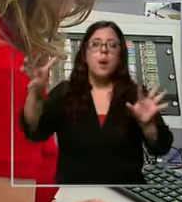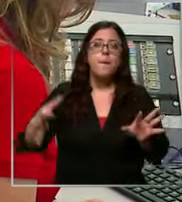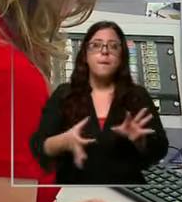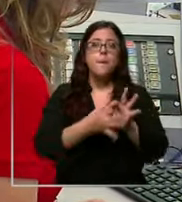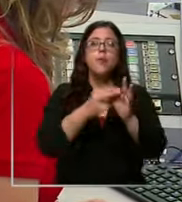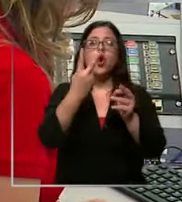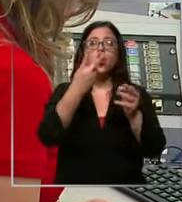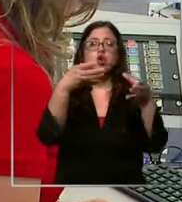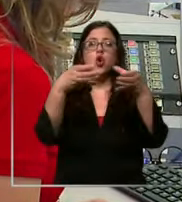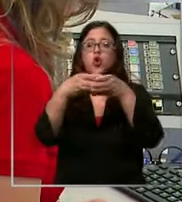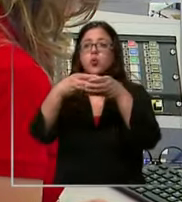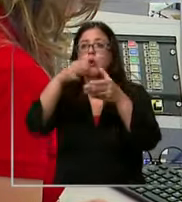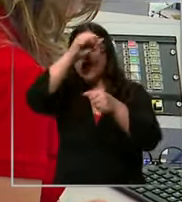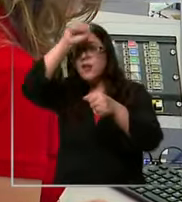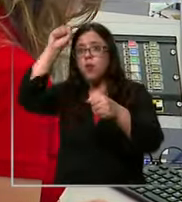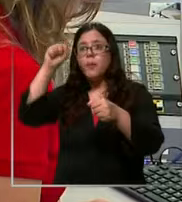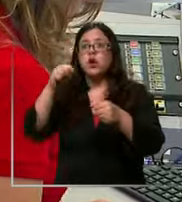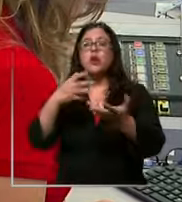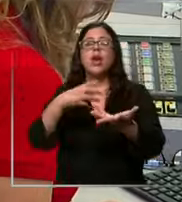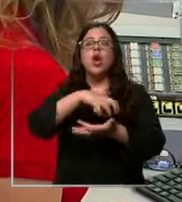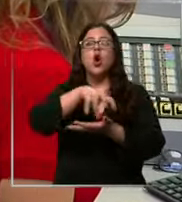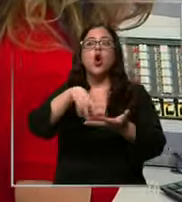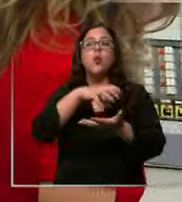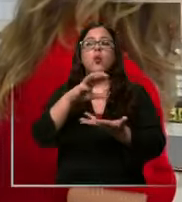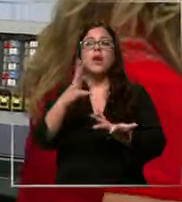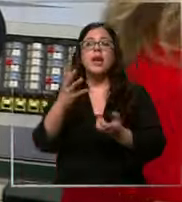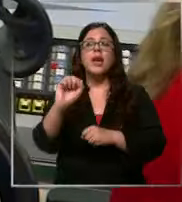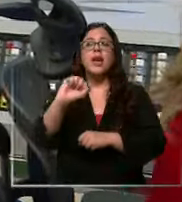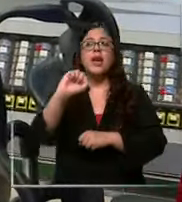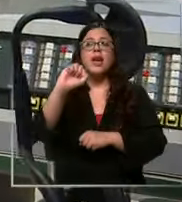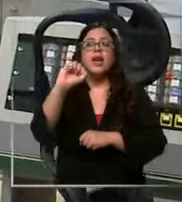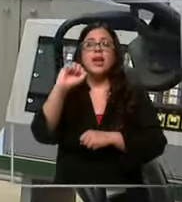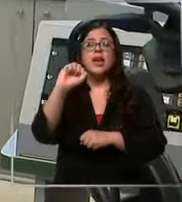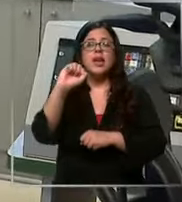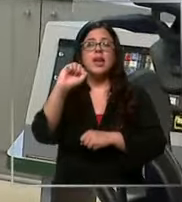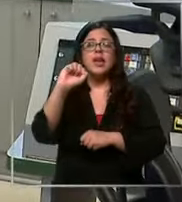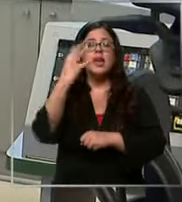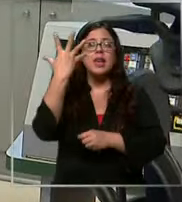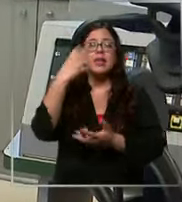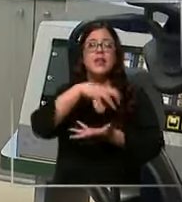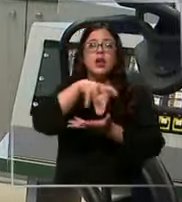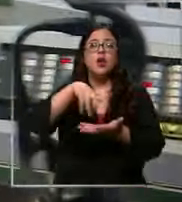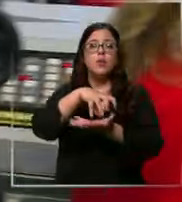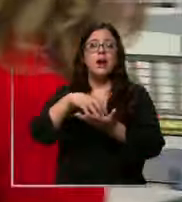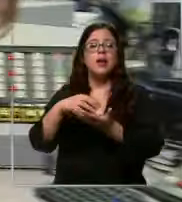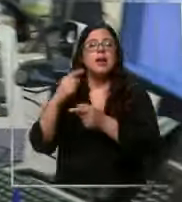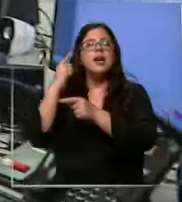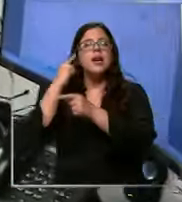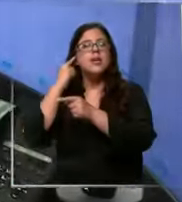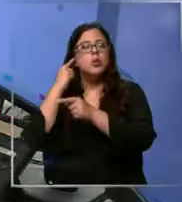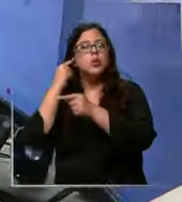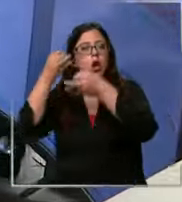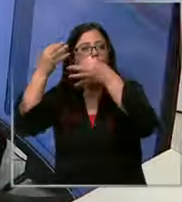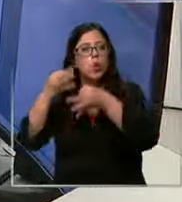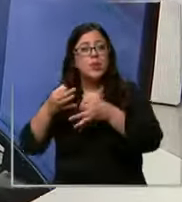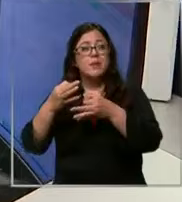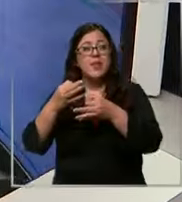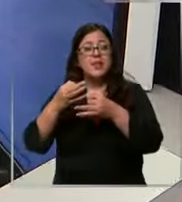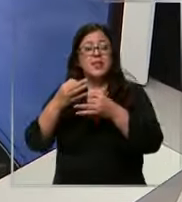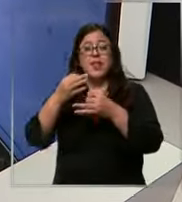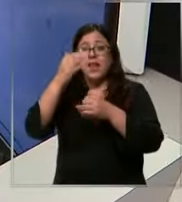bomberos que es normal Independencia y 1 en el lugar justo el día que grabamos se registraron